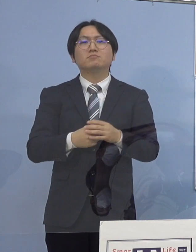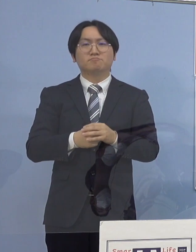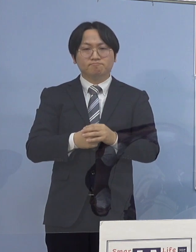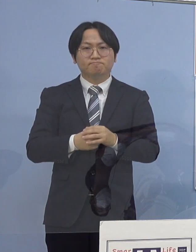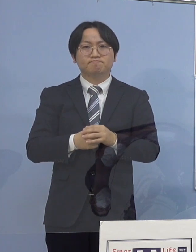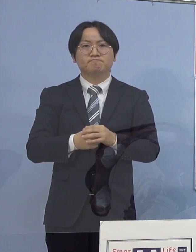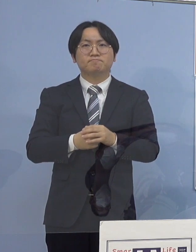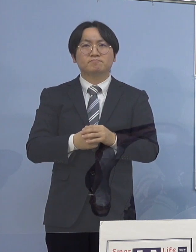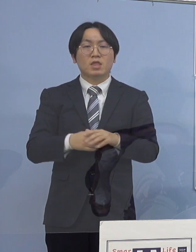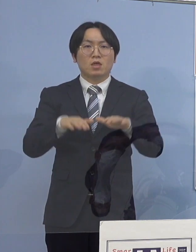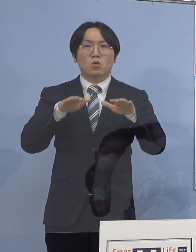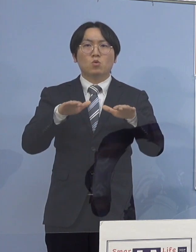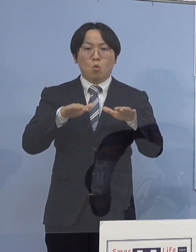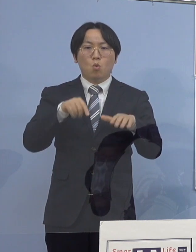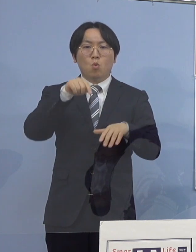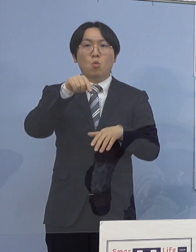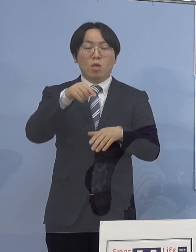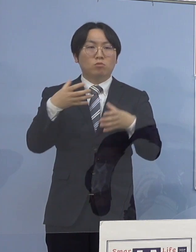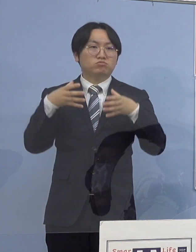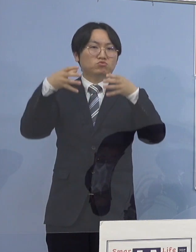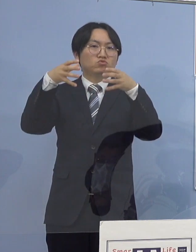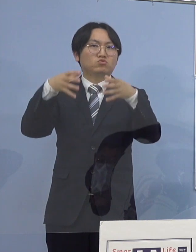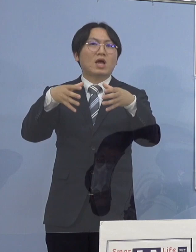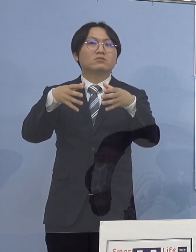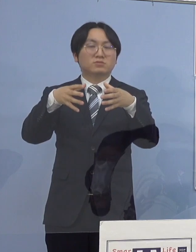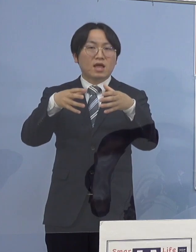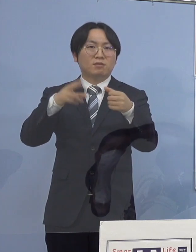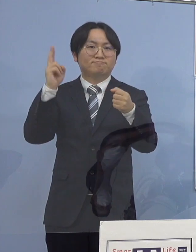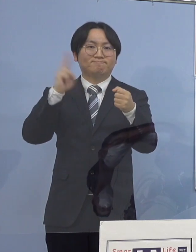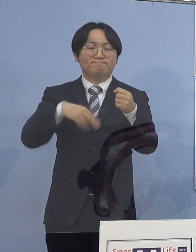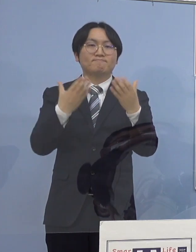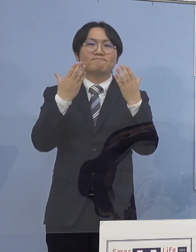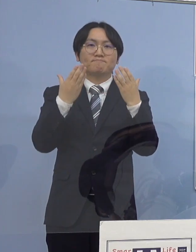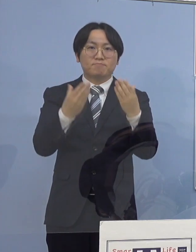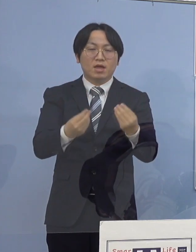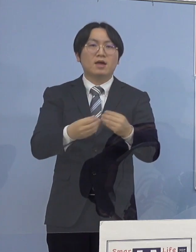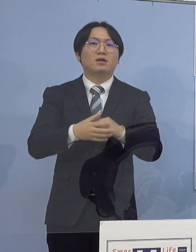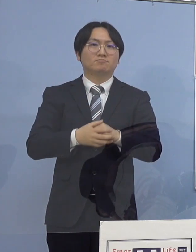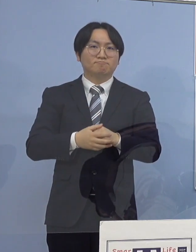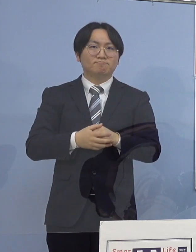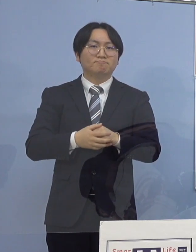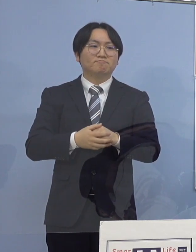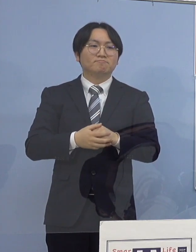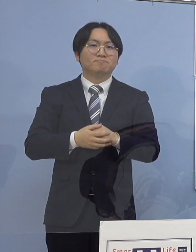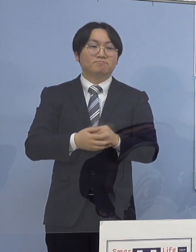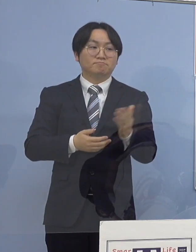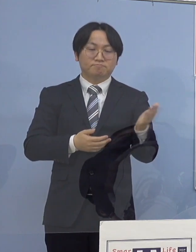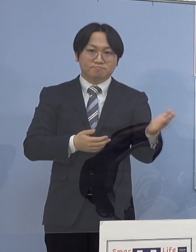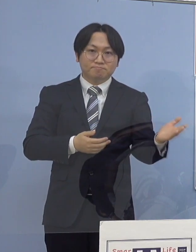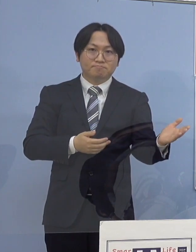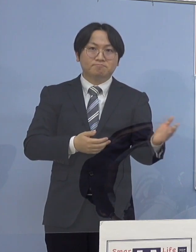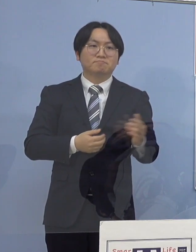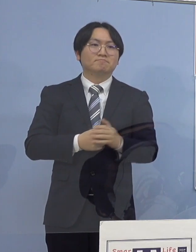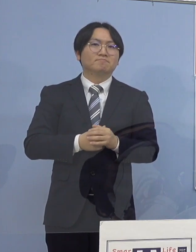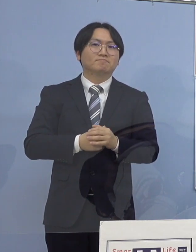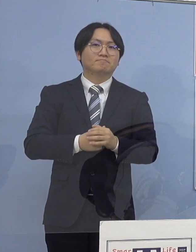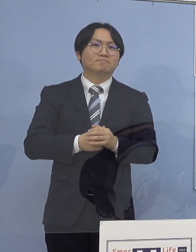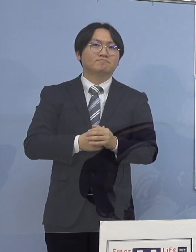本日クラスターとして 認定させていただきます ということでこちら